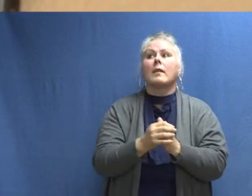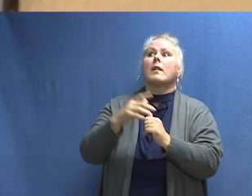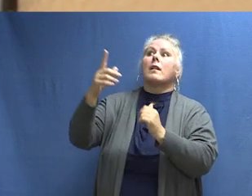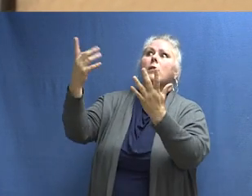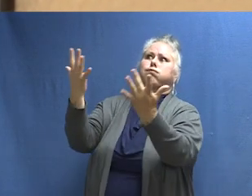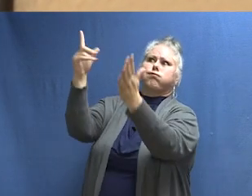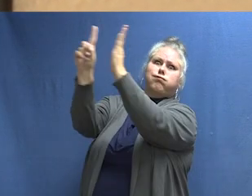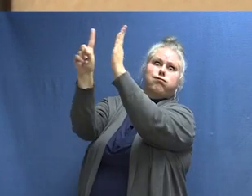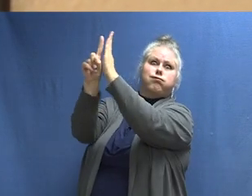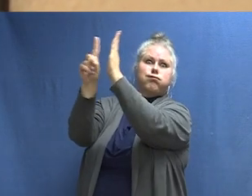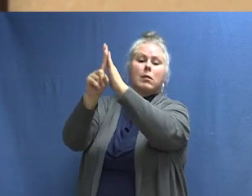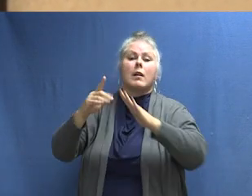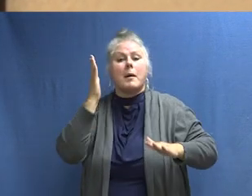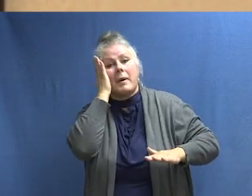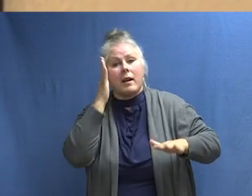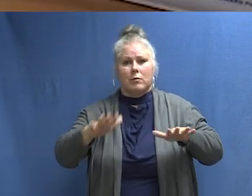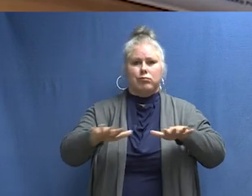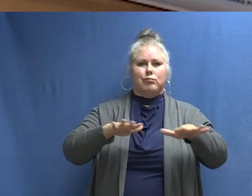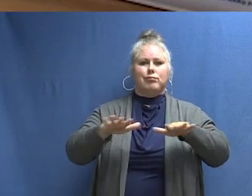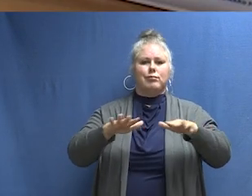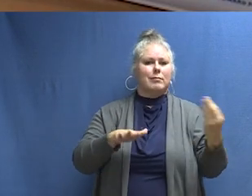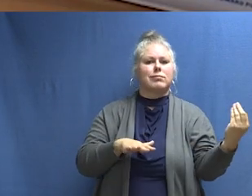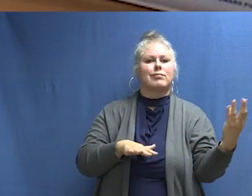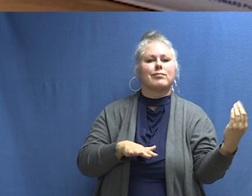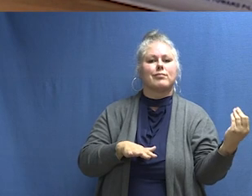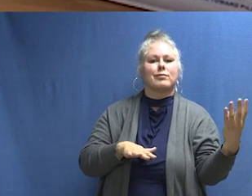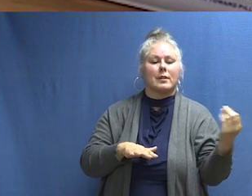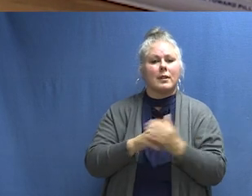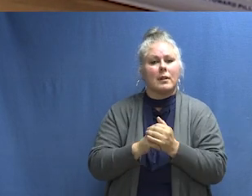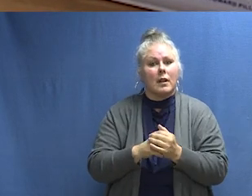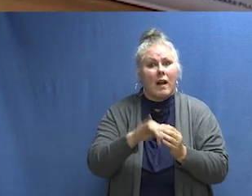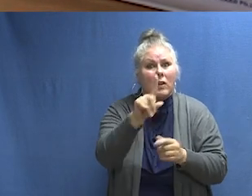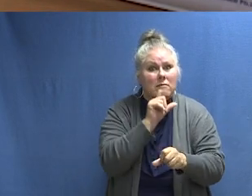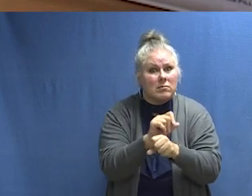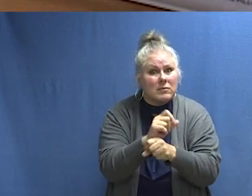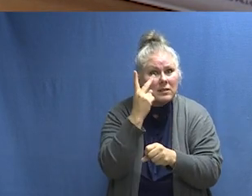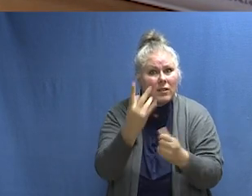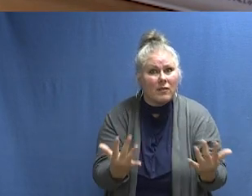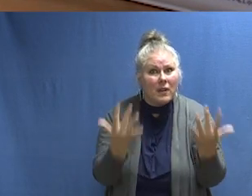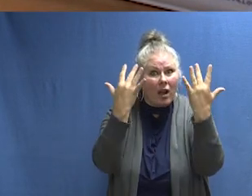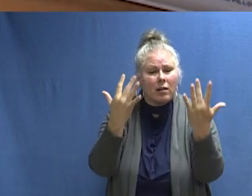[SONIDO DE ALARMA] Este es el sonido de la protección contra incendios. [SONIDO DE ALARMA]